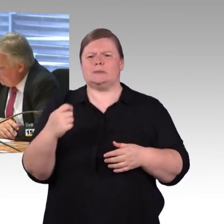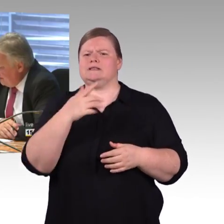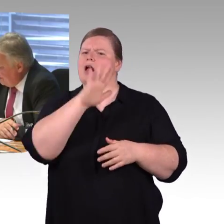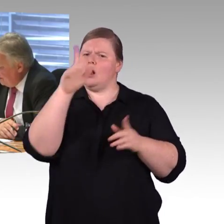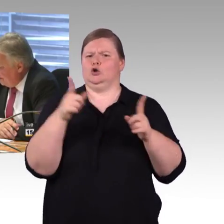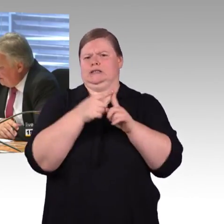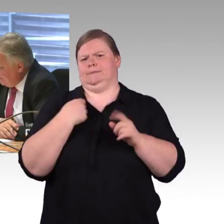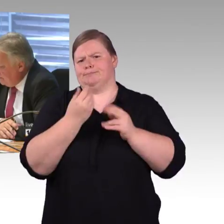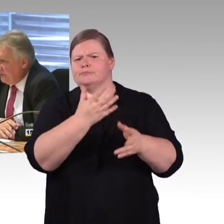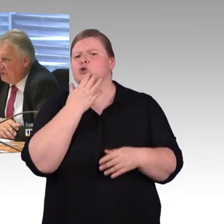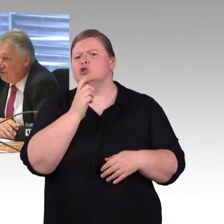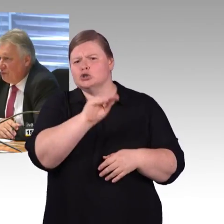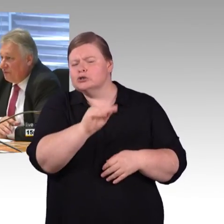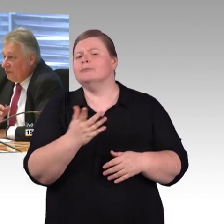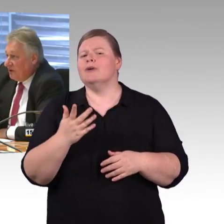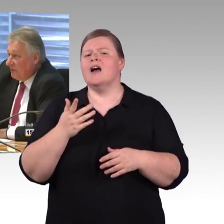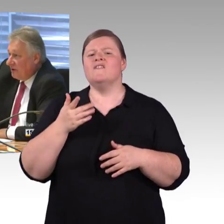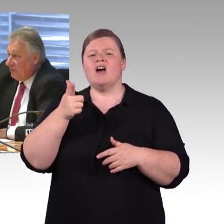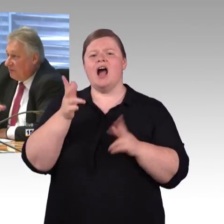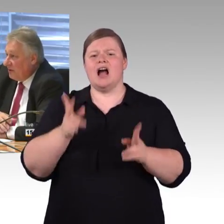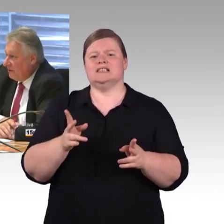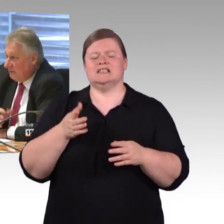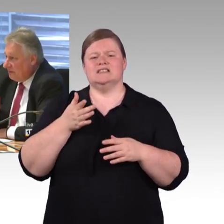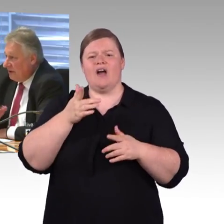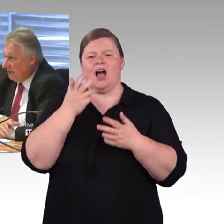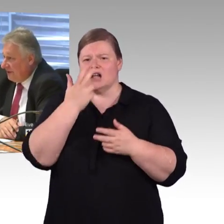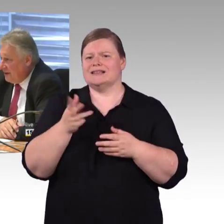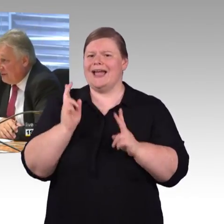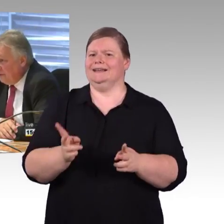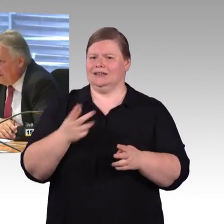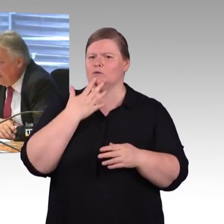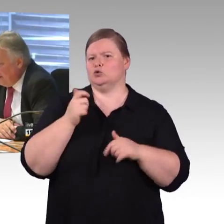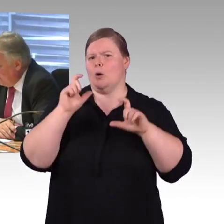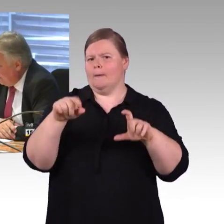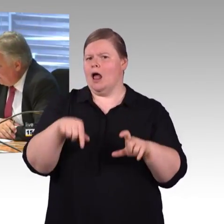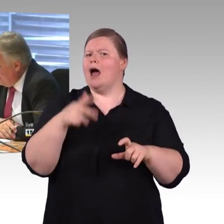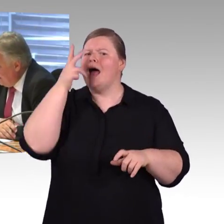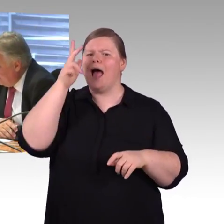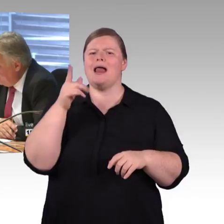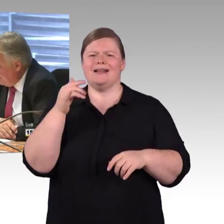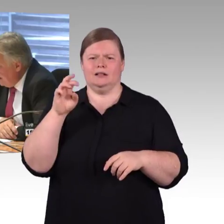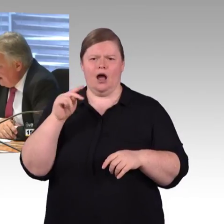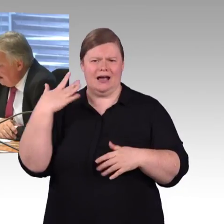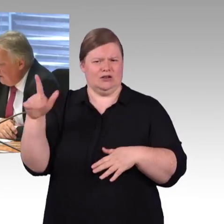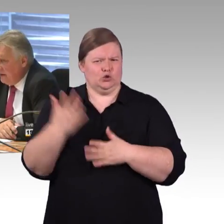Ein- und Ausstiegshilfen, die Frage der Schulungen für Mitarbeiterinnen und Mitarbeiter ist angekommen bei der Frau Engel-Kuhn.